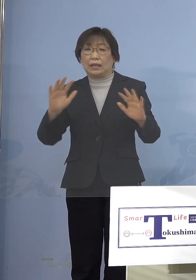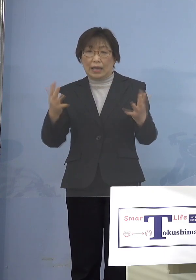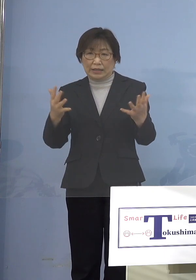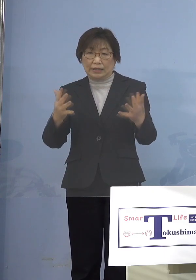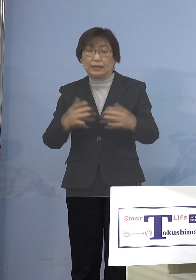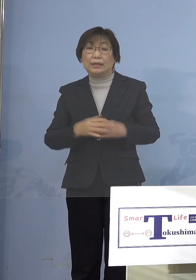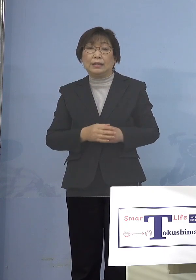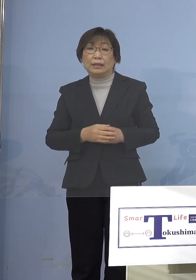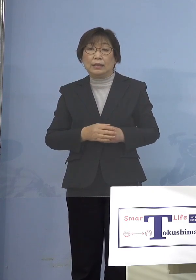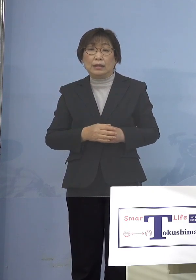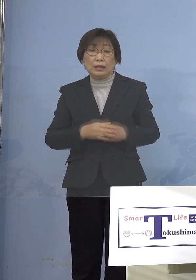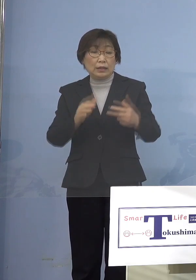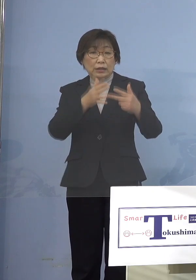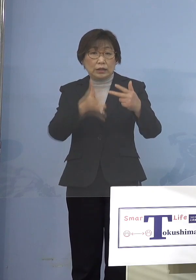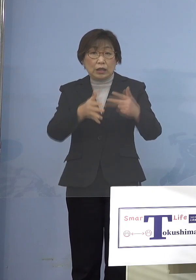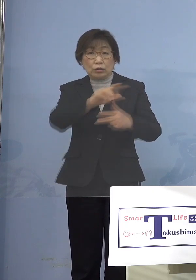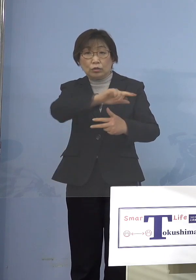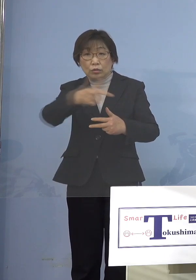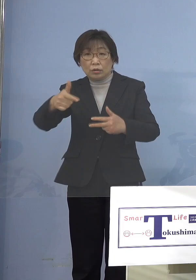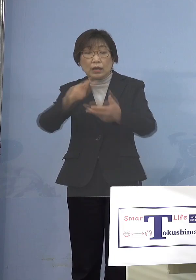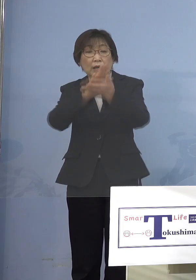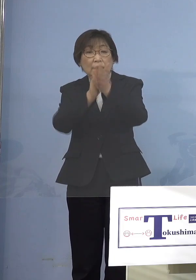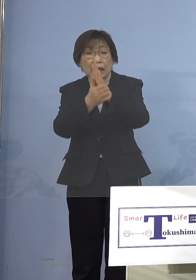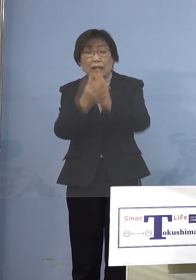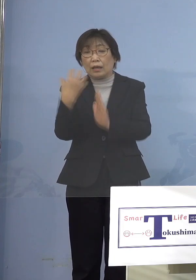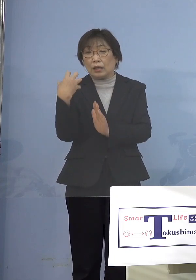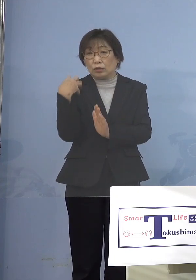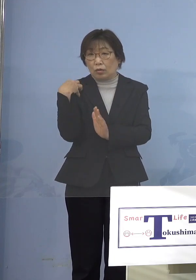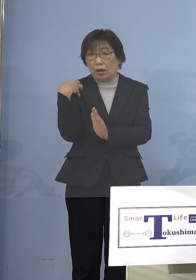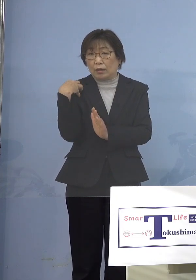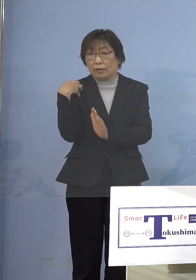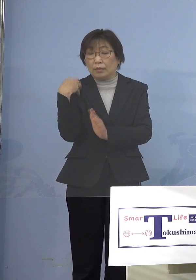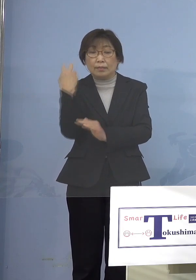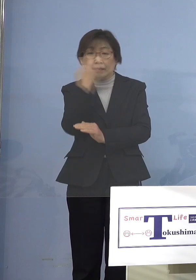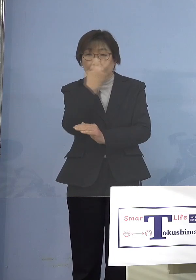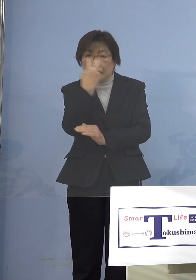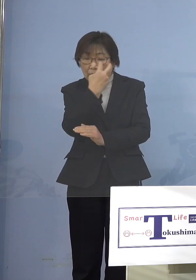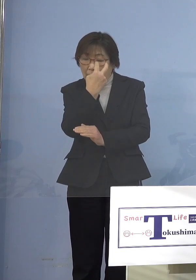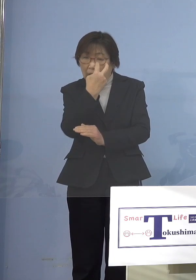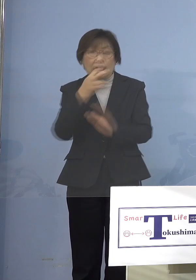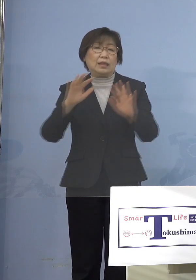県が所管しているものは1つとして ないということなんですね